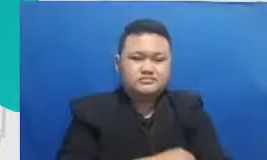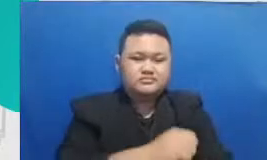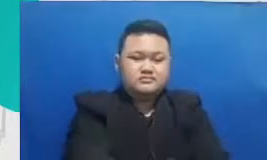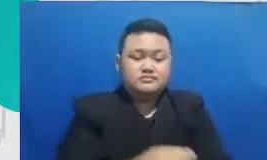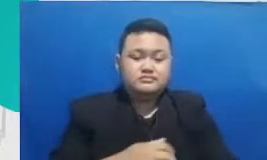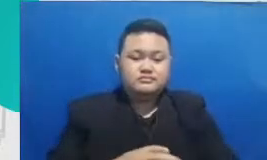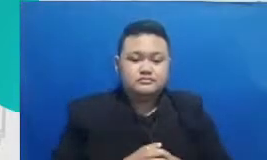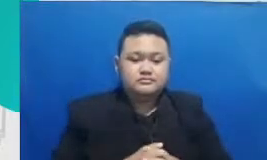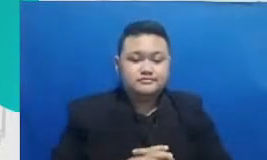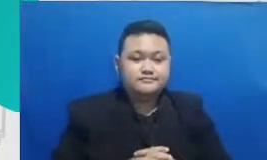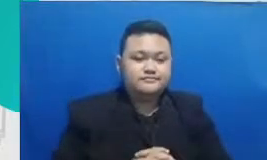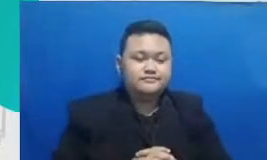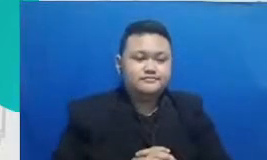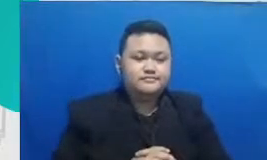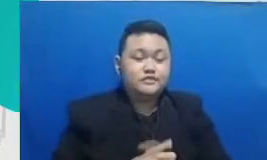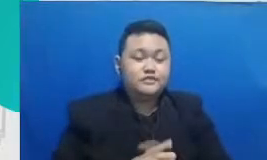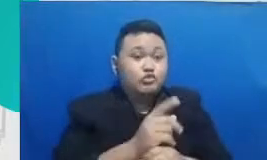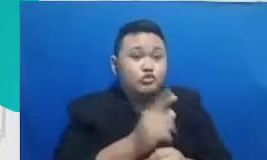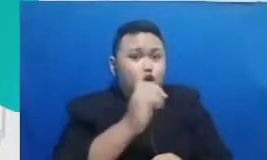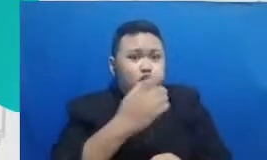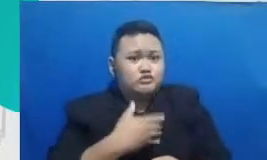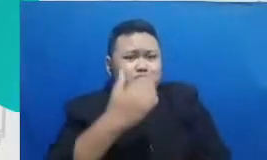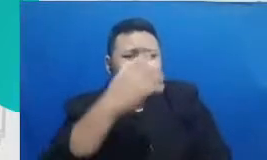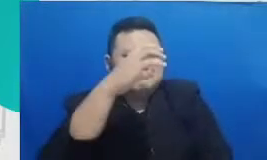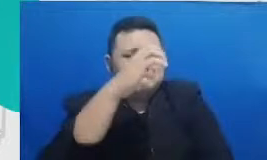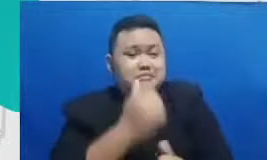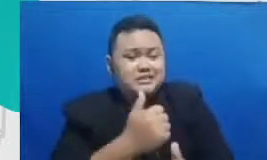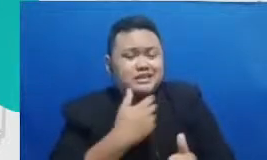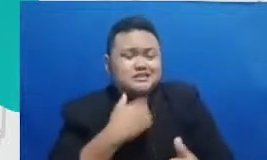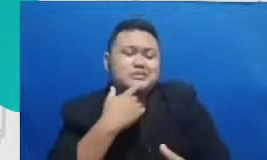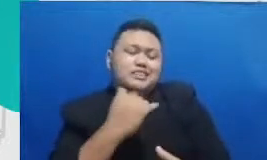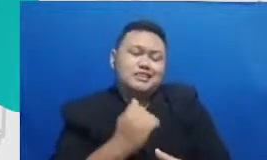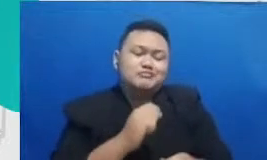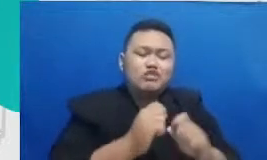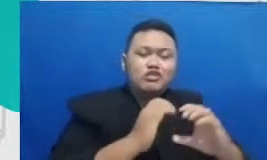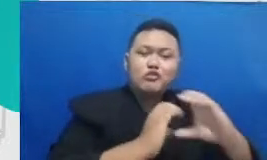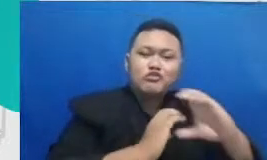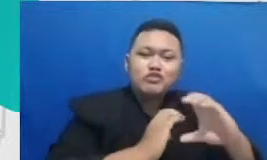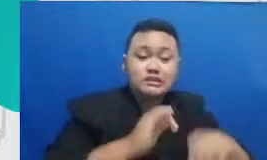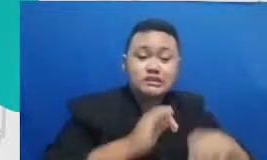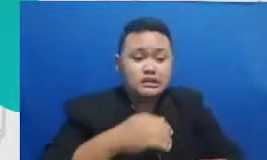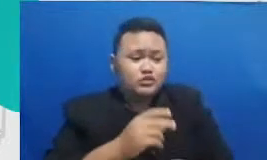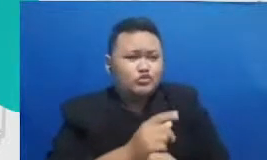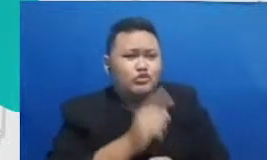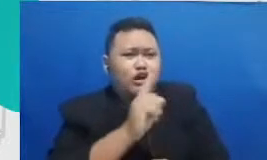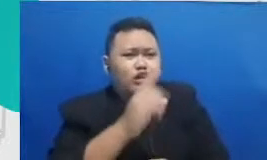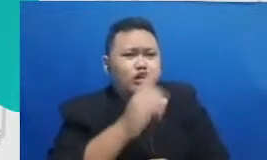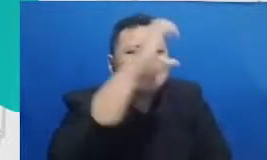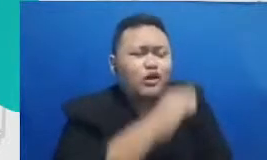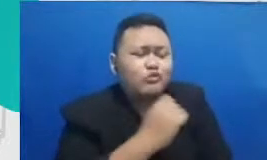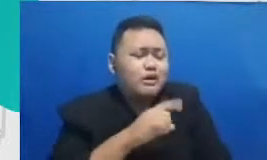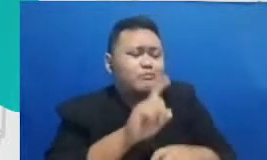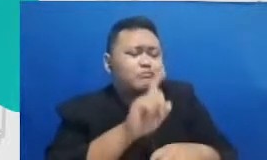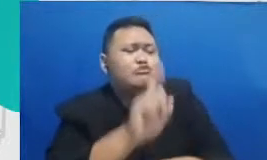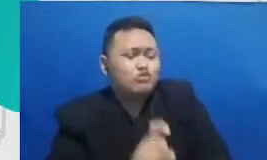begitu ya tahu apa Kekuatan anak didik bisa membaca apa kebutuhannya dan mengkomunikasikan